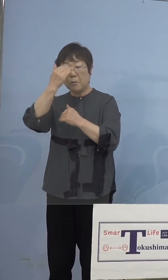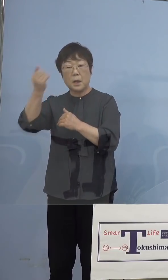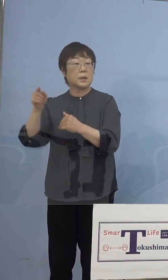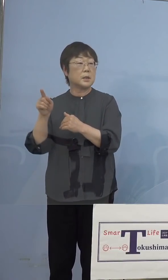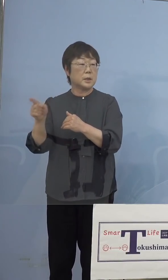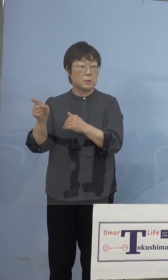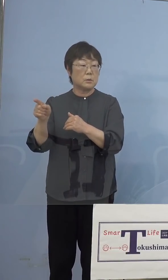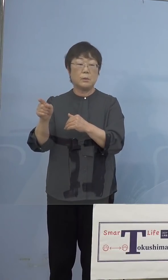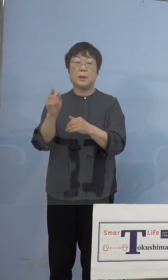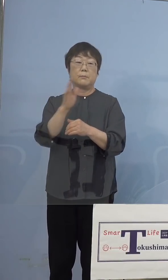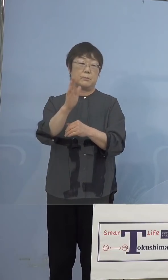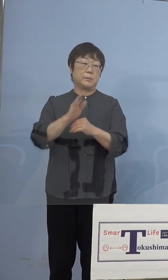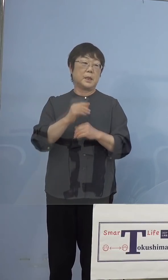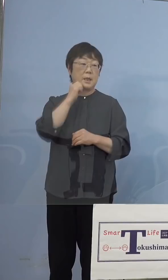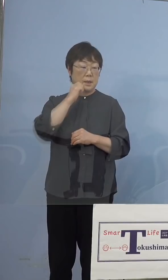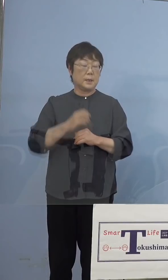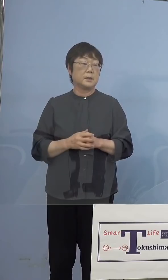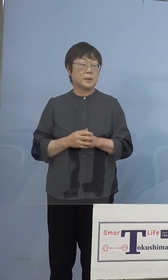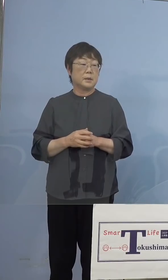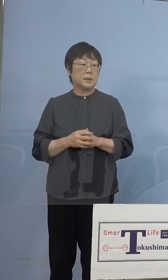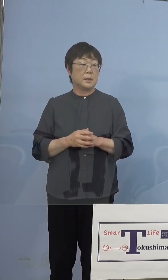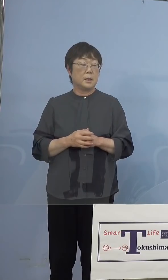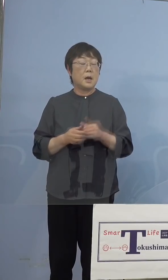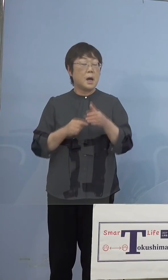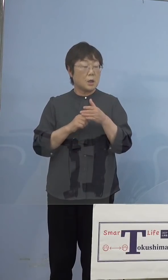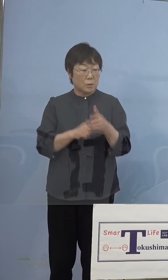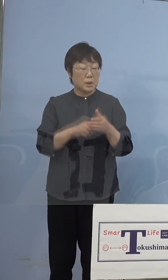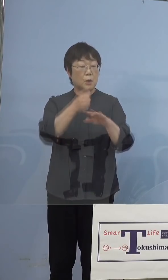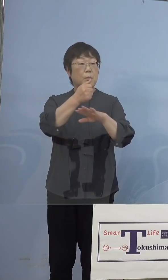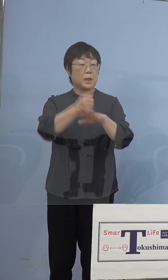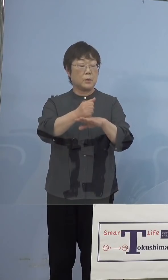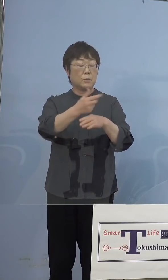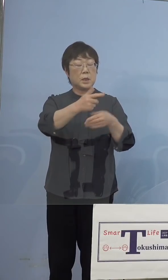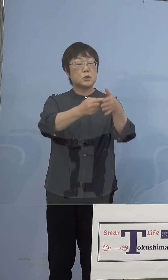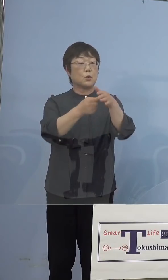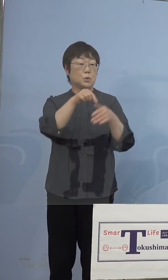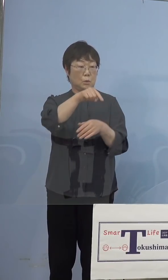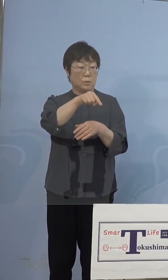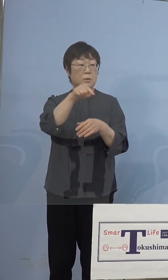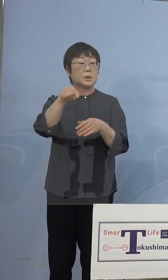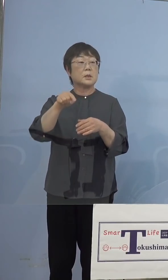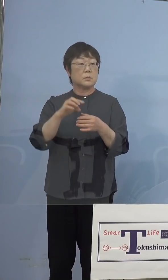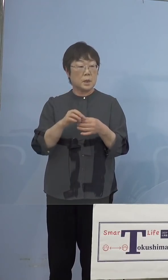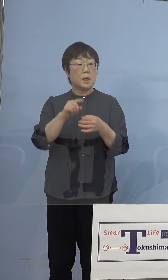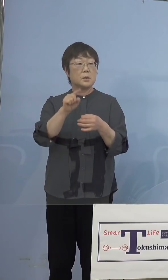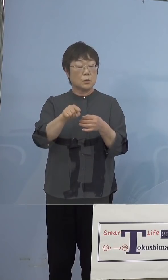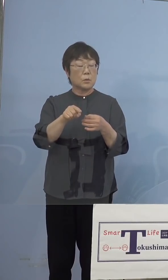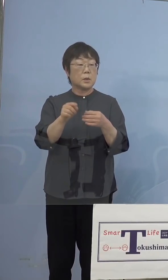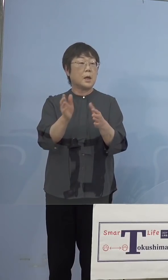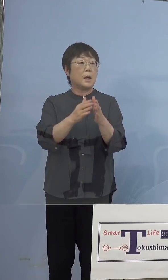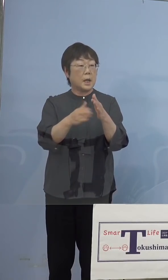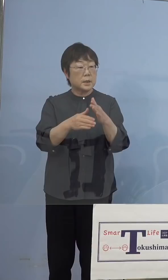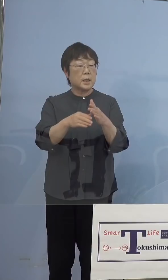ちょっと言えない つまりあくまでも市町村がメインですのでね 空いたところで、こちらへ来ていただく これもウエルカムだし